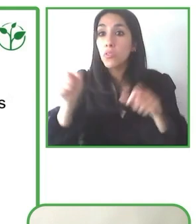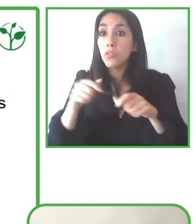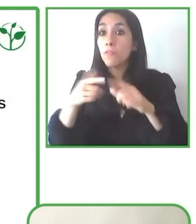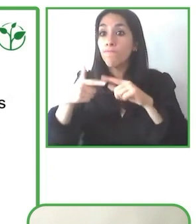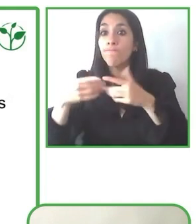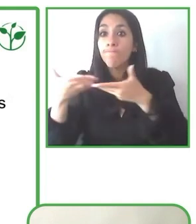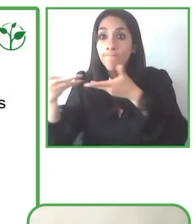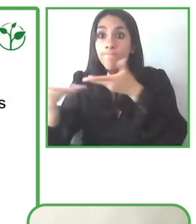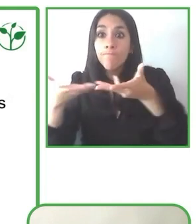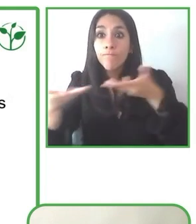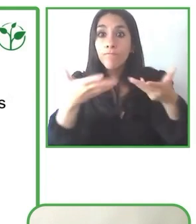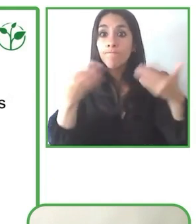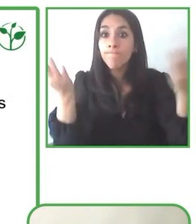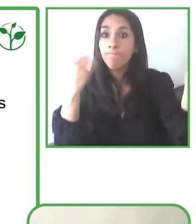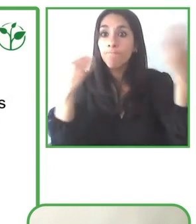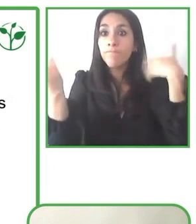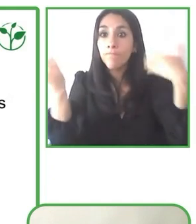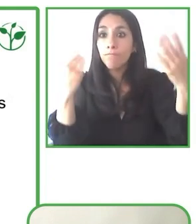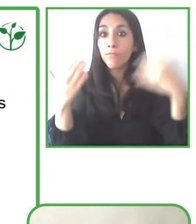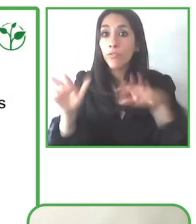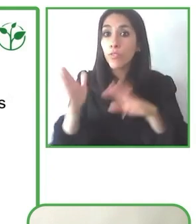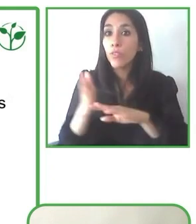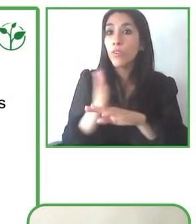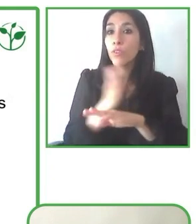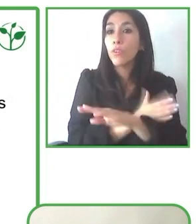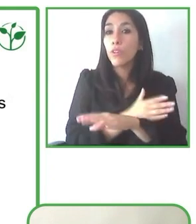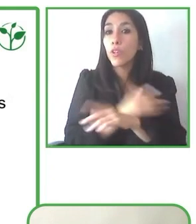discapacidad y un ambiente no accesible.